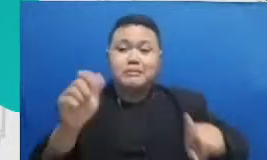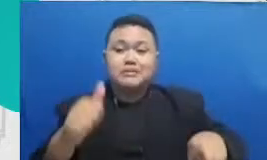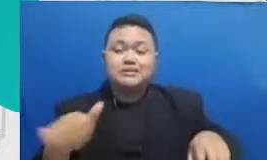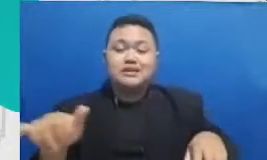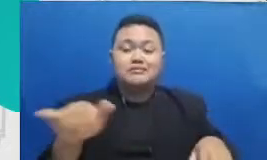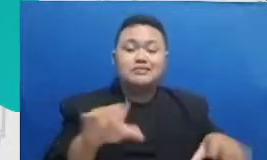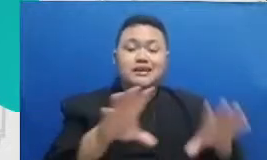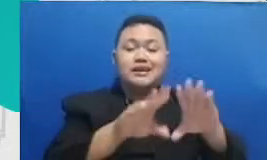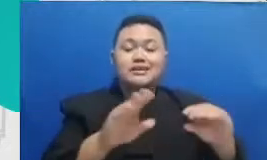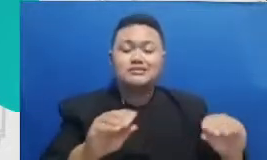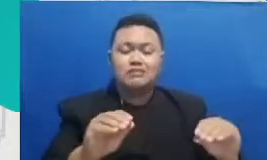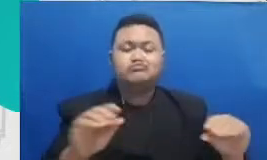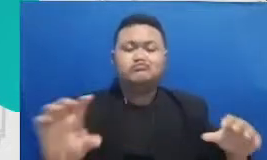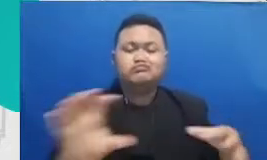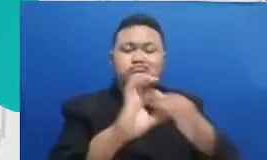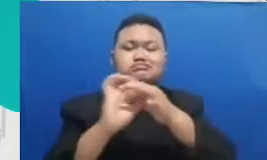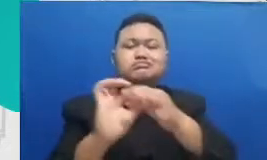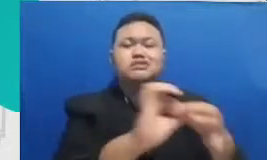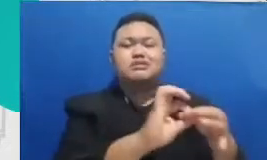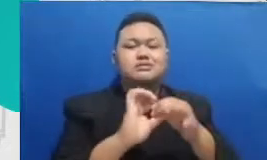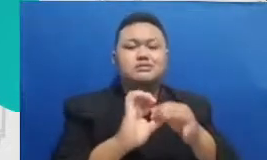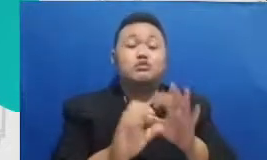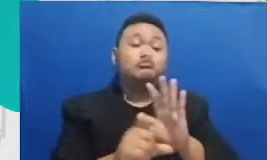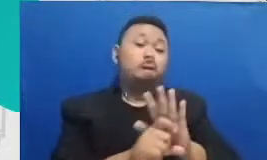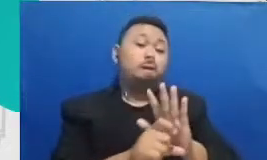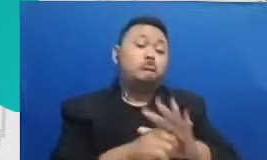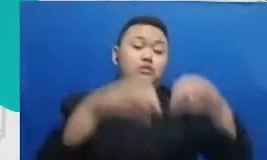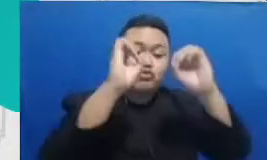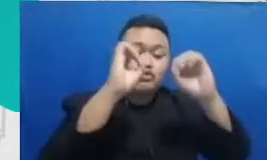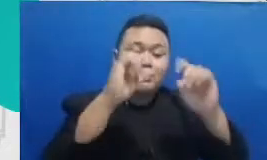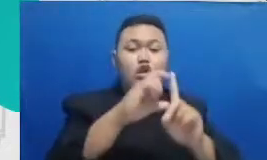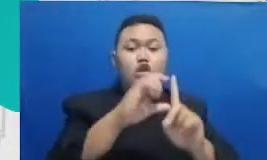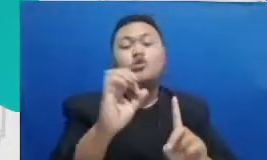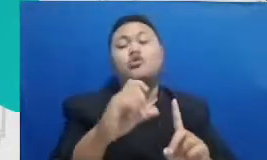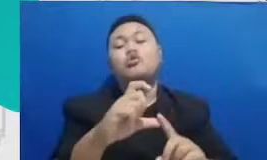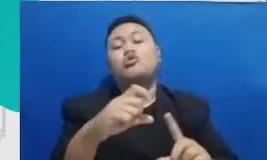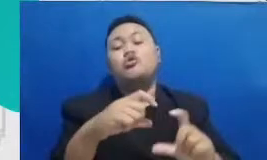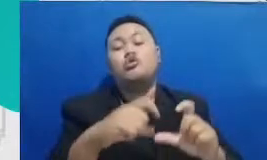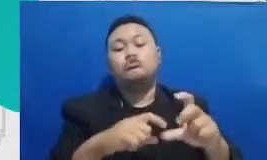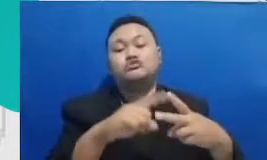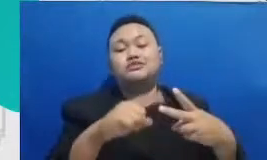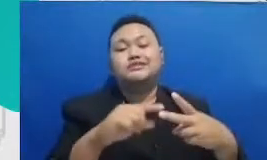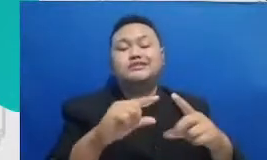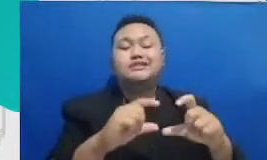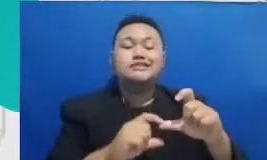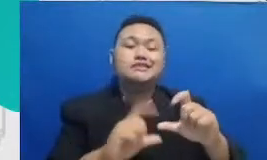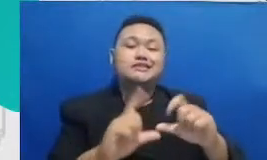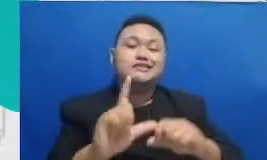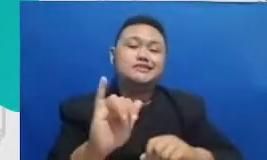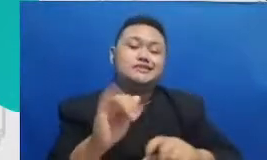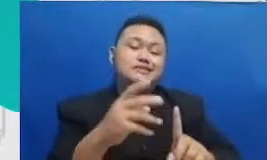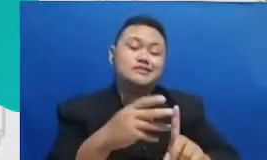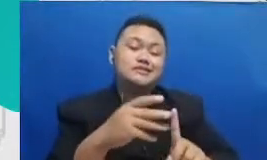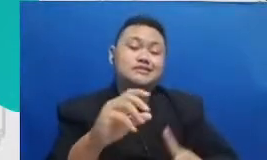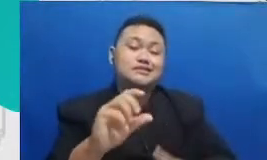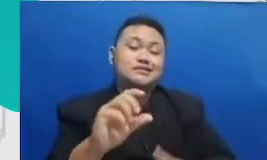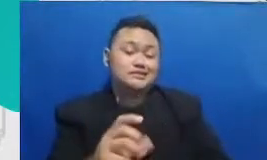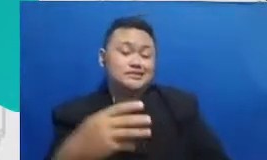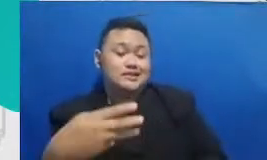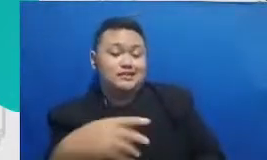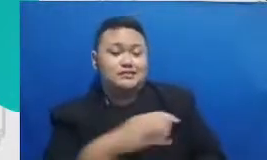Google slide Google Jambore itu adalah aplikasi yang memungkinkan untuk kita berkolaborasi semua